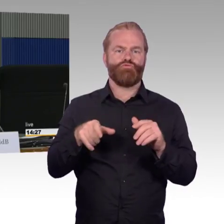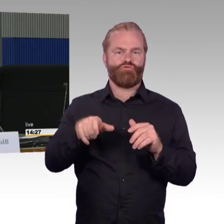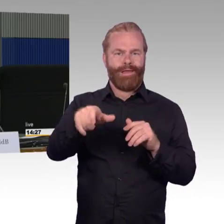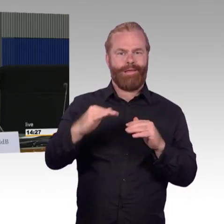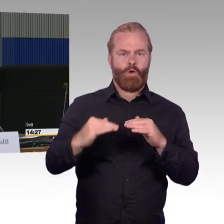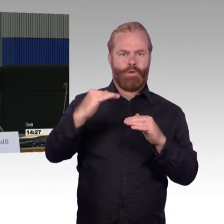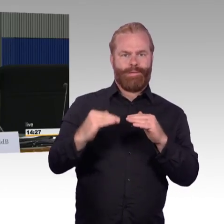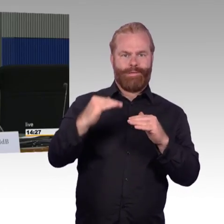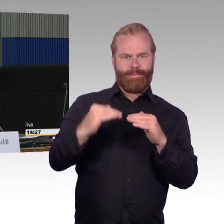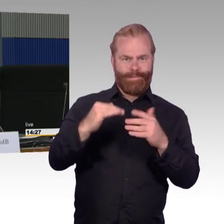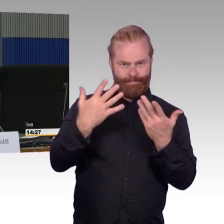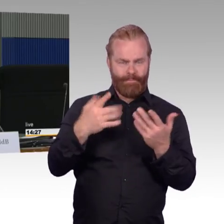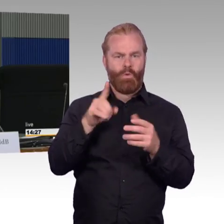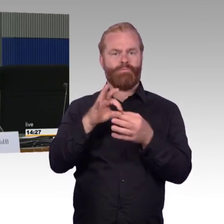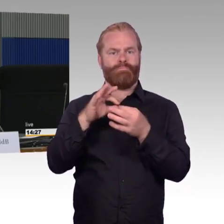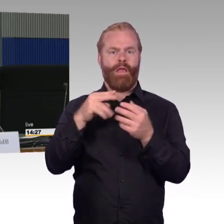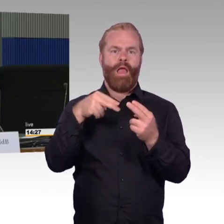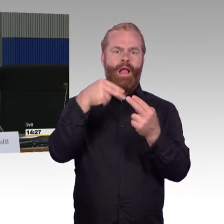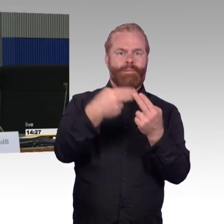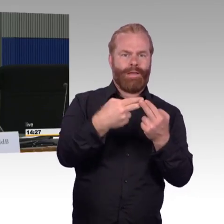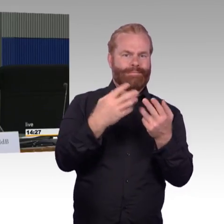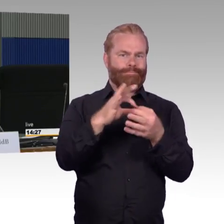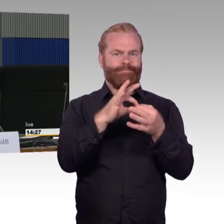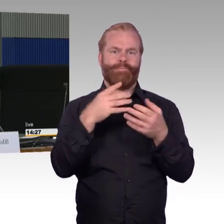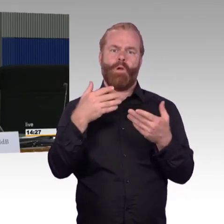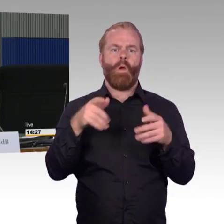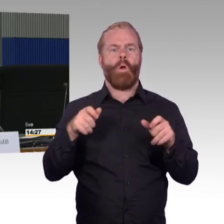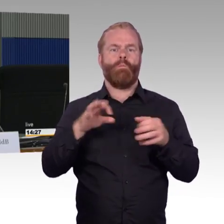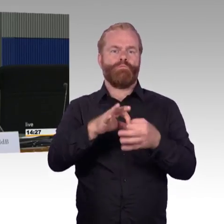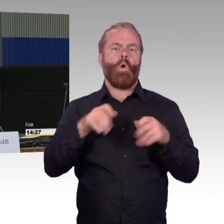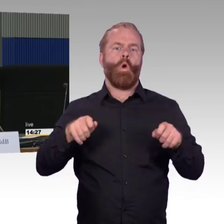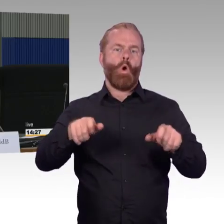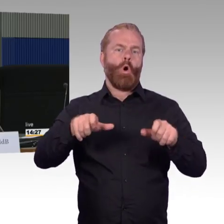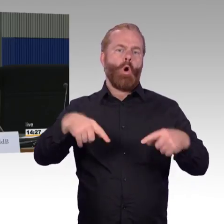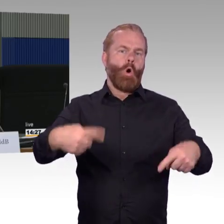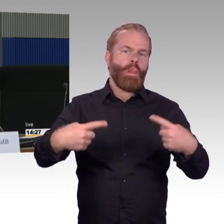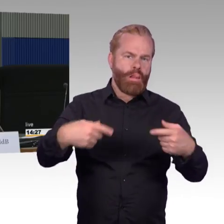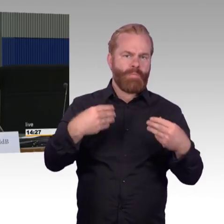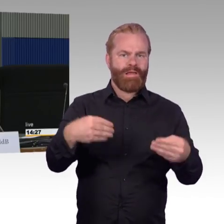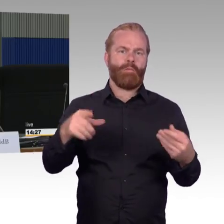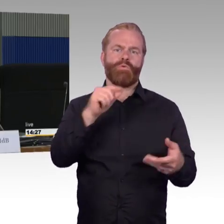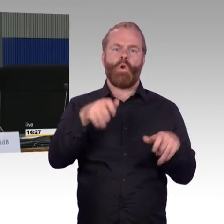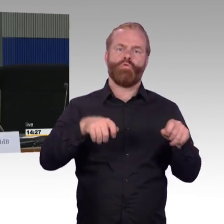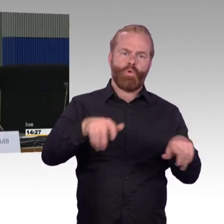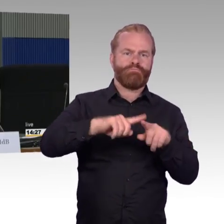mit 55 Zentimetern Einstiegshöhe und ansonsten 76 Zentimeter und haben dann noch S- Bahnhöfe mit 96 Zentimetern.